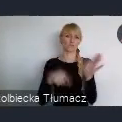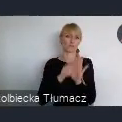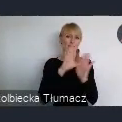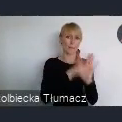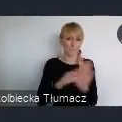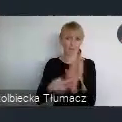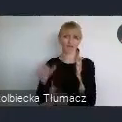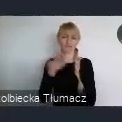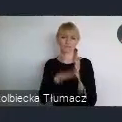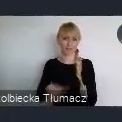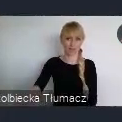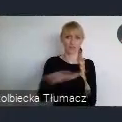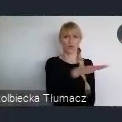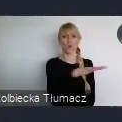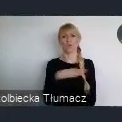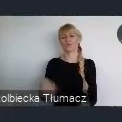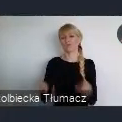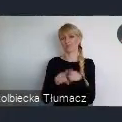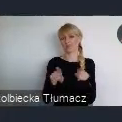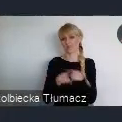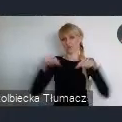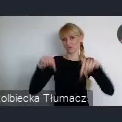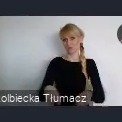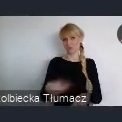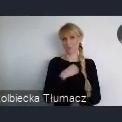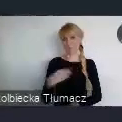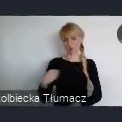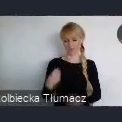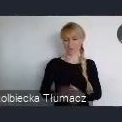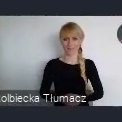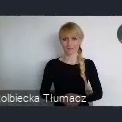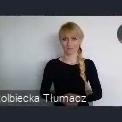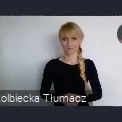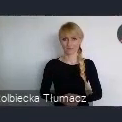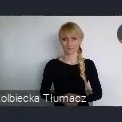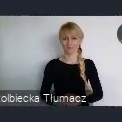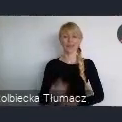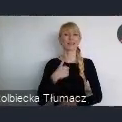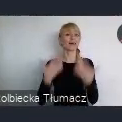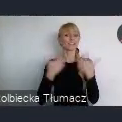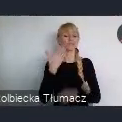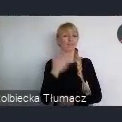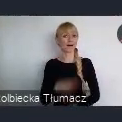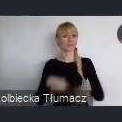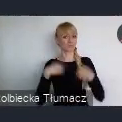I co za tym idzie dla naszego kraju. Moi drodzy, chciałbym serdecznie wszystkich Państwa zaprosić